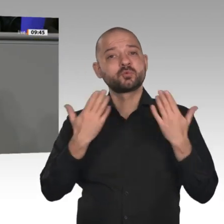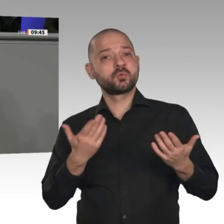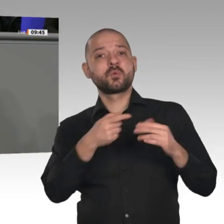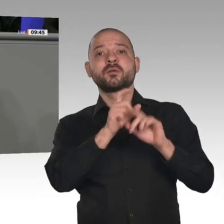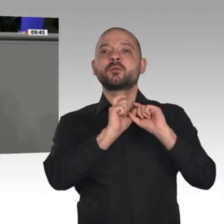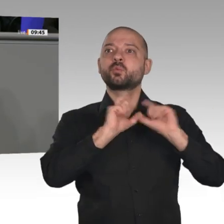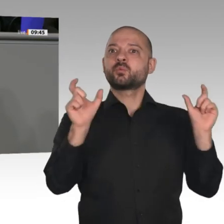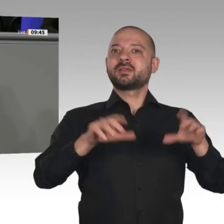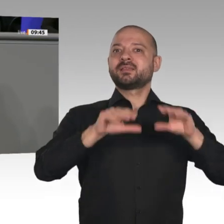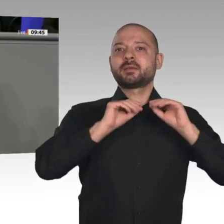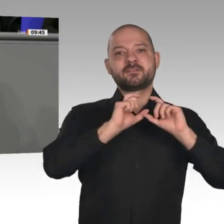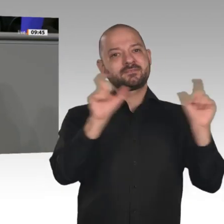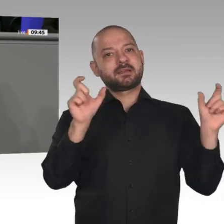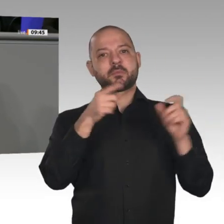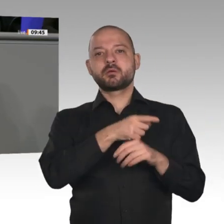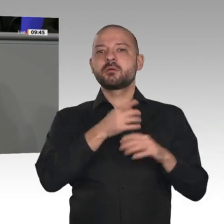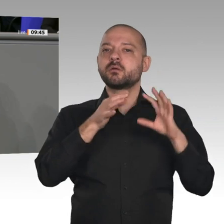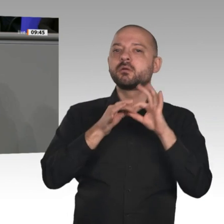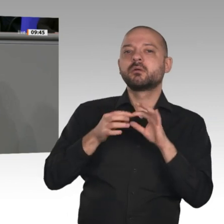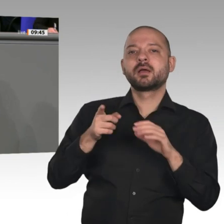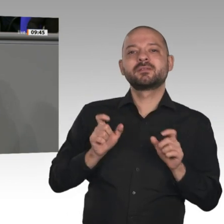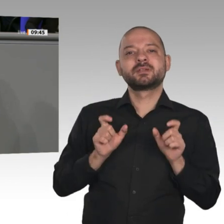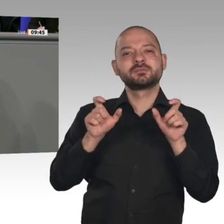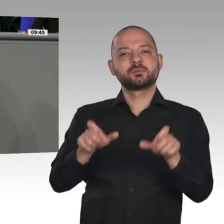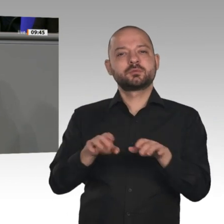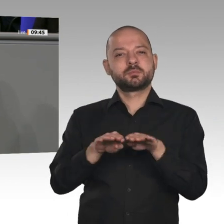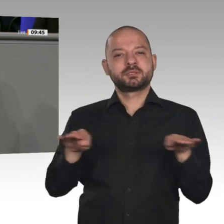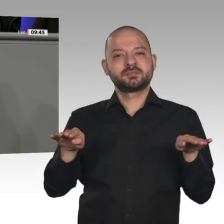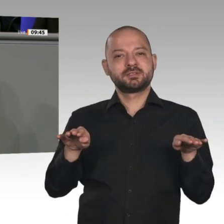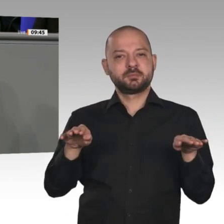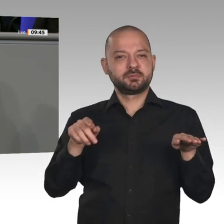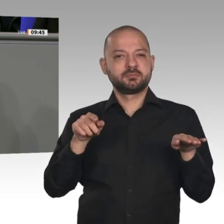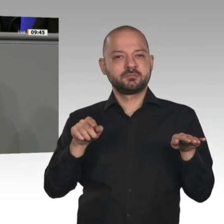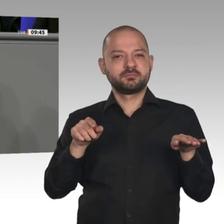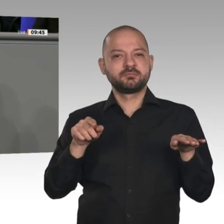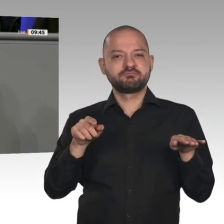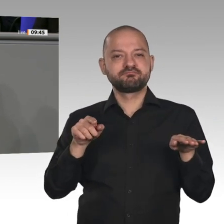ist Ihr Umgang mit dem Kohlekompromiss. Er ist nicht nur verantwortungslos mit Blick